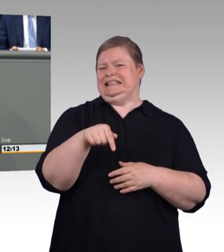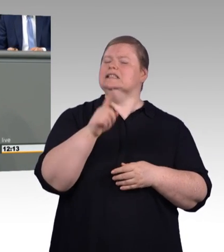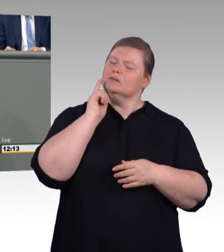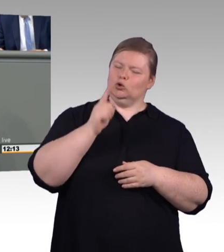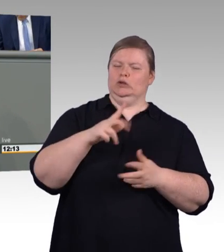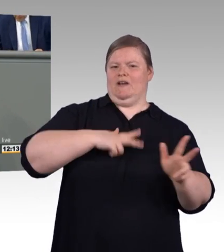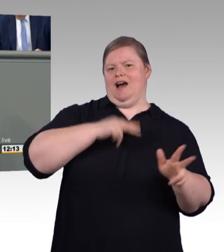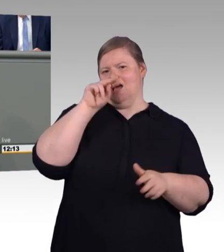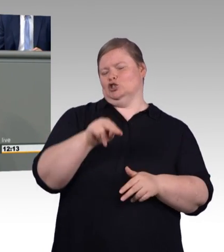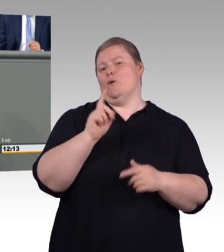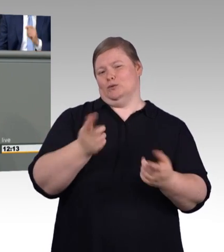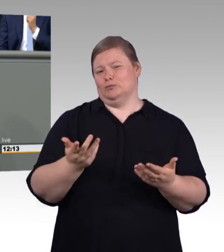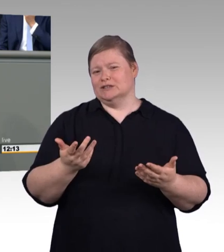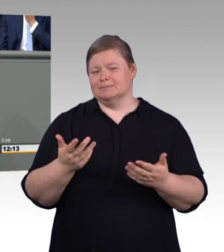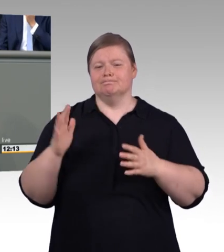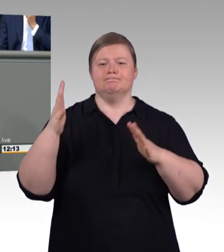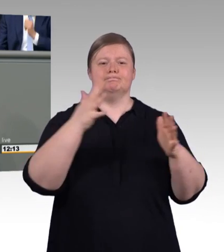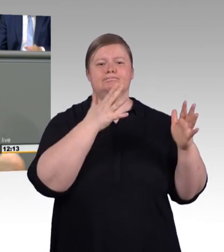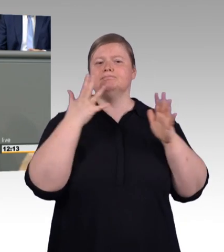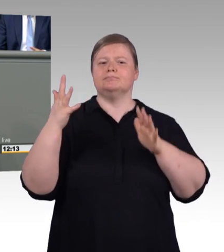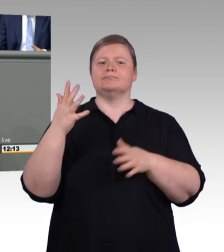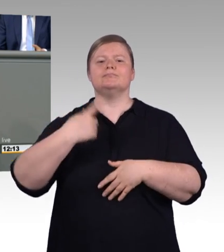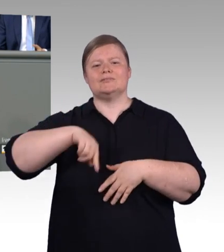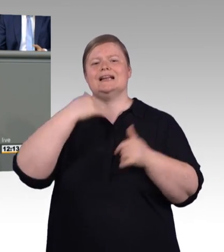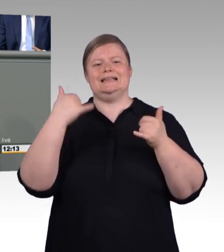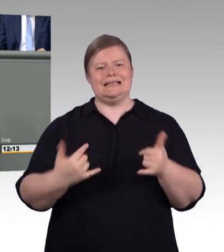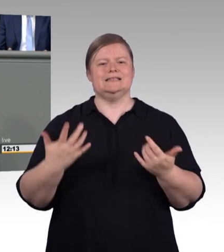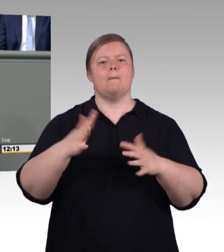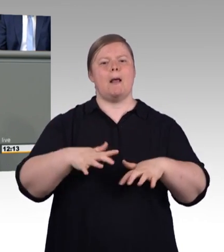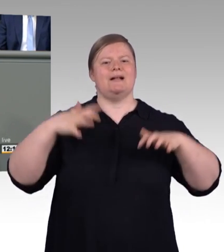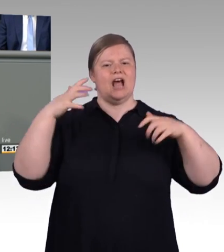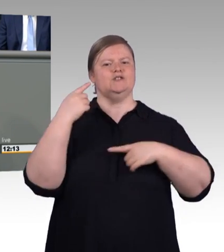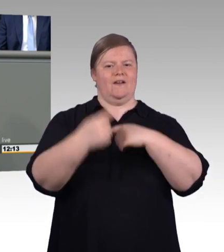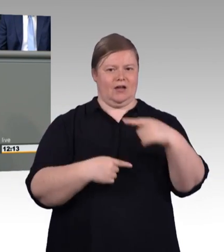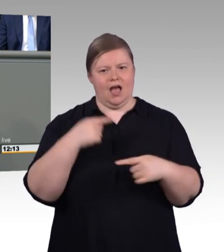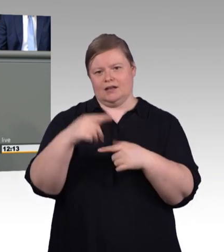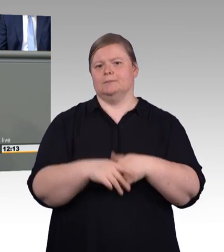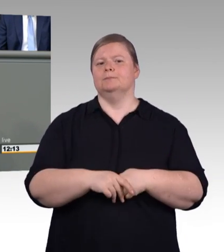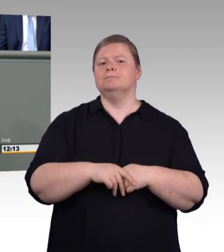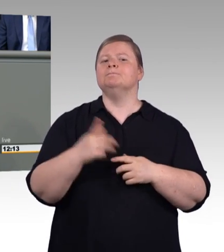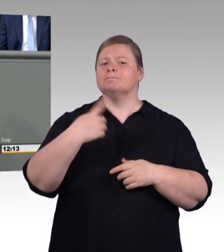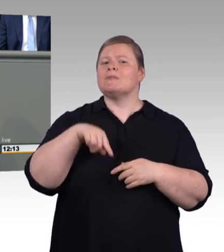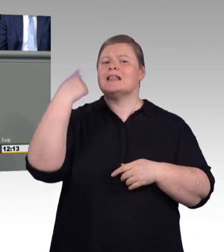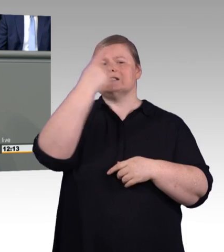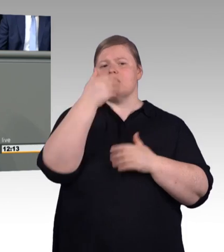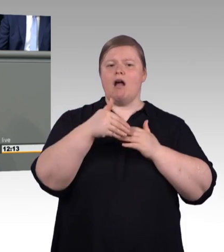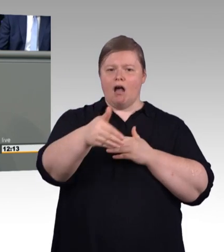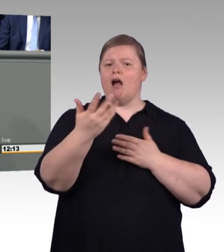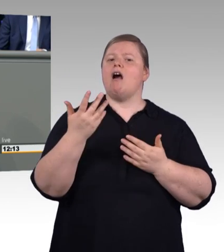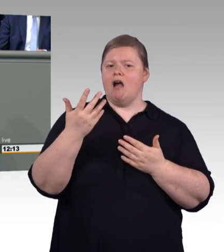dass hier das duale Studium entsprechend gut gestaltet werden soll. Ob da allerdings diese Situation hier notwendig ist